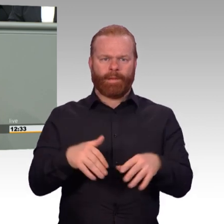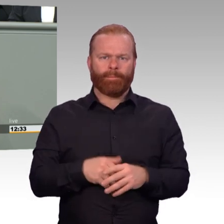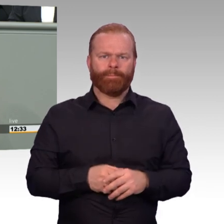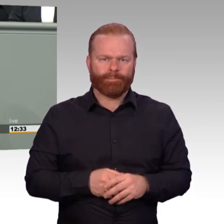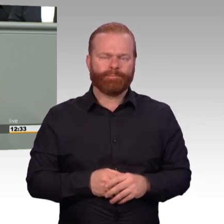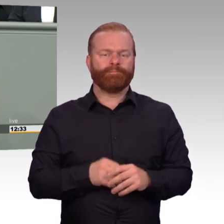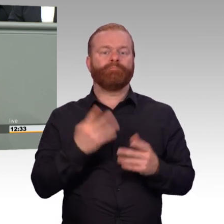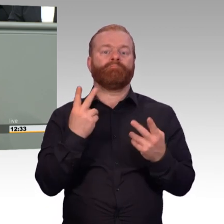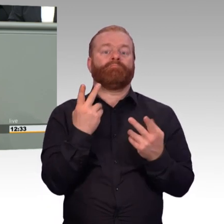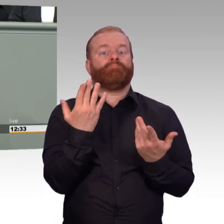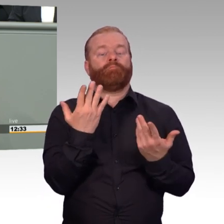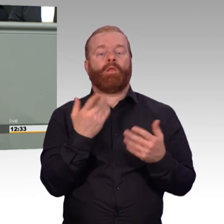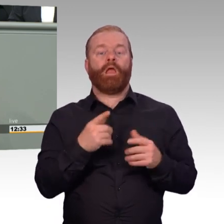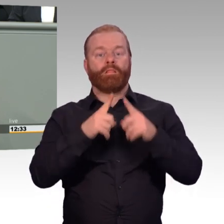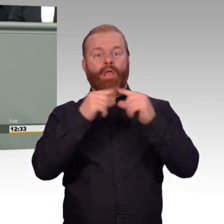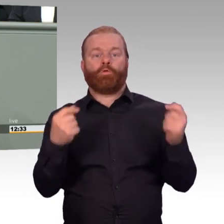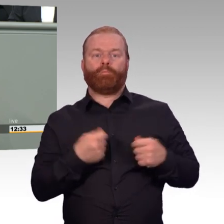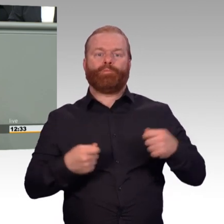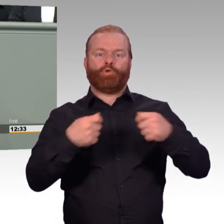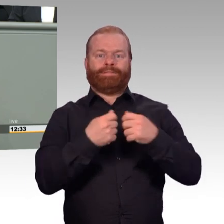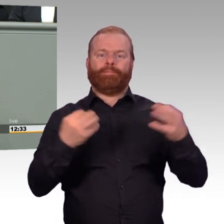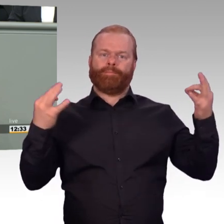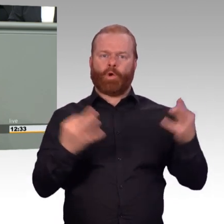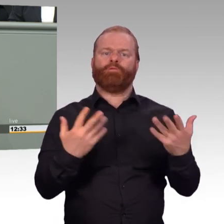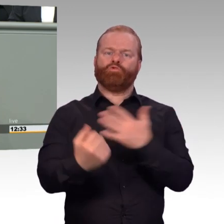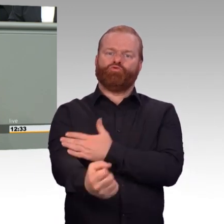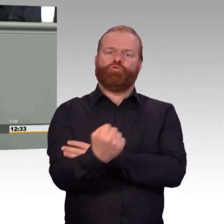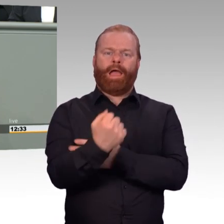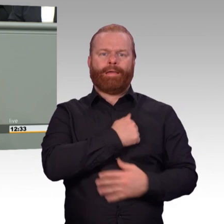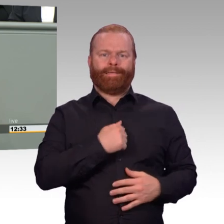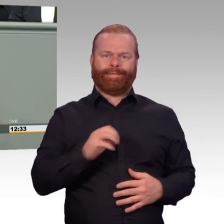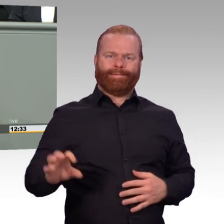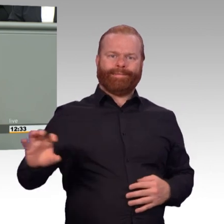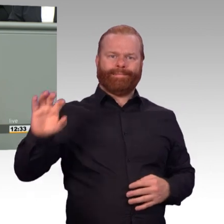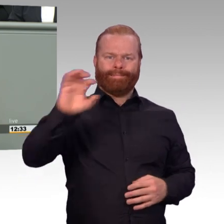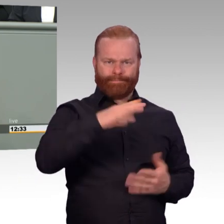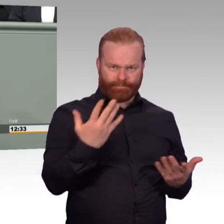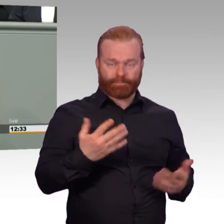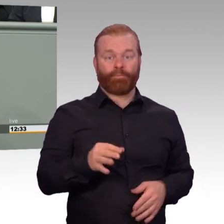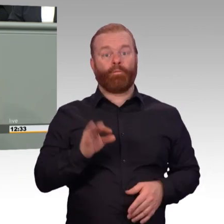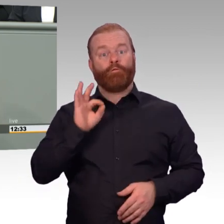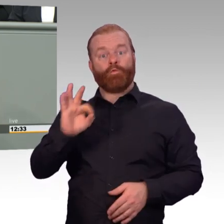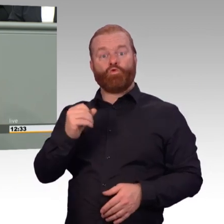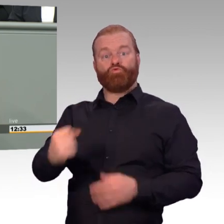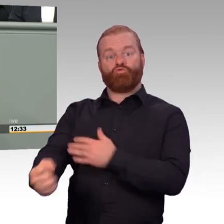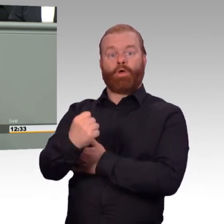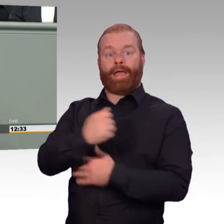immer wieder auf ihre Motivation hingewiesen. Attraktivität hat selbstredend viel